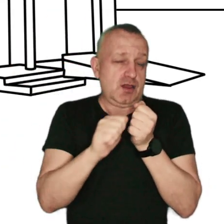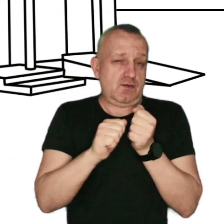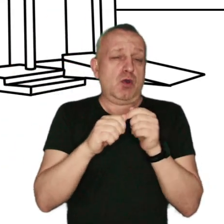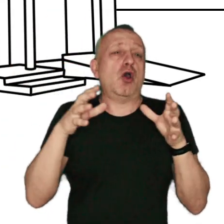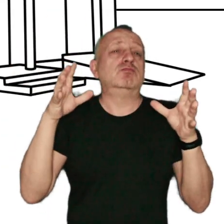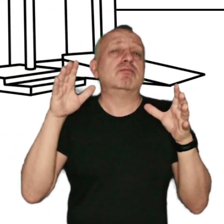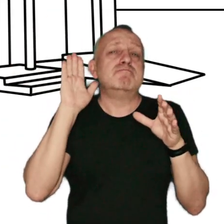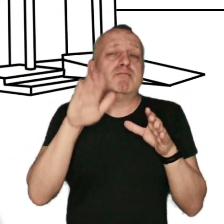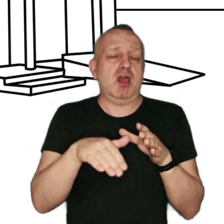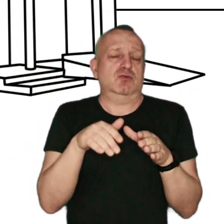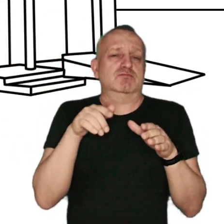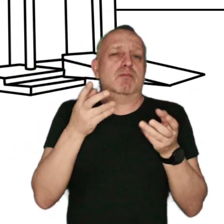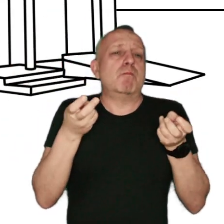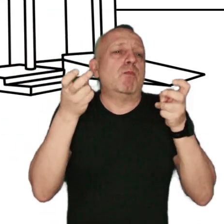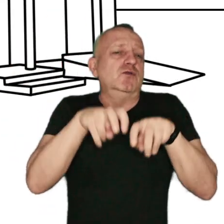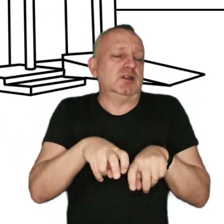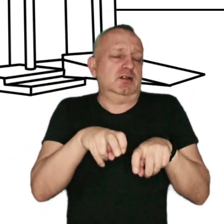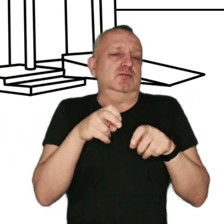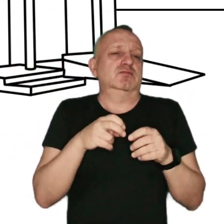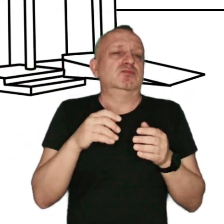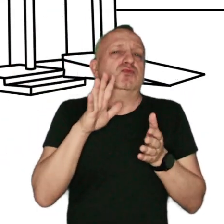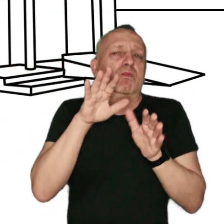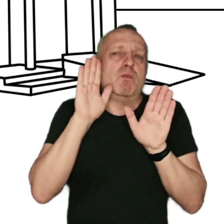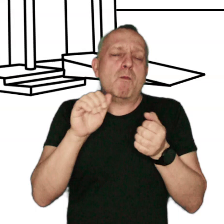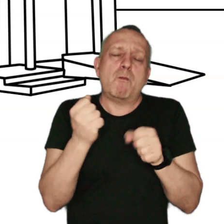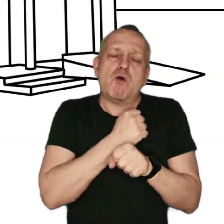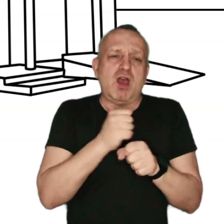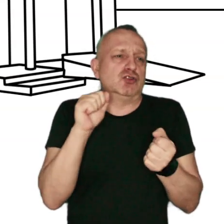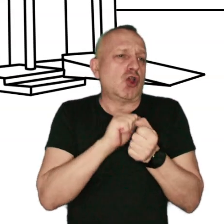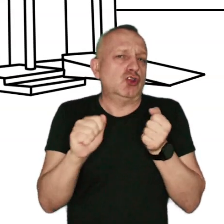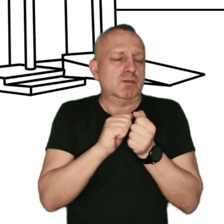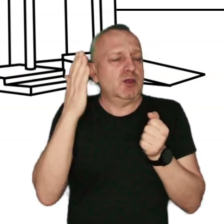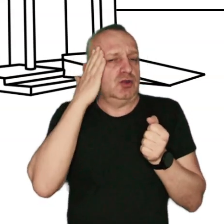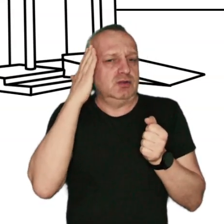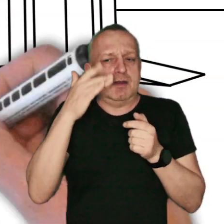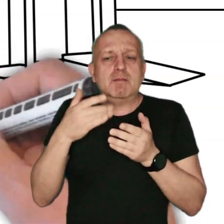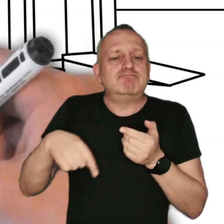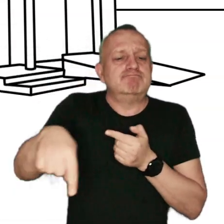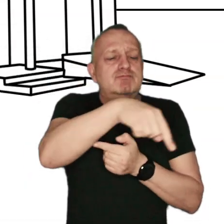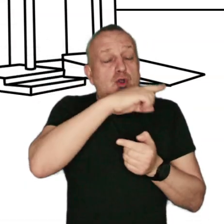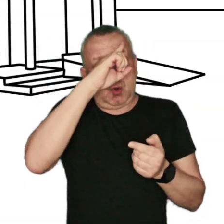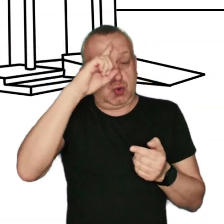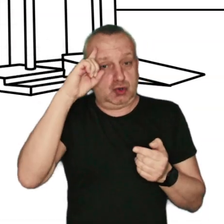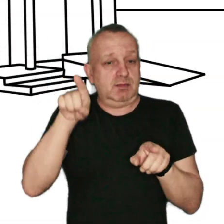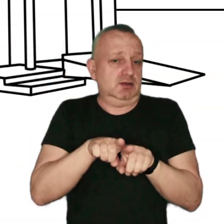gromadzą się wokół miejsca powstania, wyrządzając poważne szkody mieszkającym w okolicy ludziom i zwierzętom.